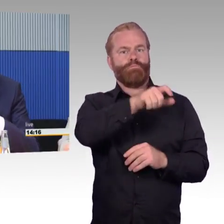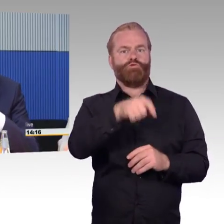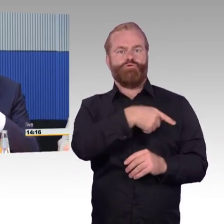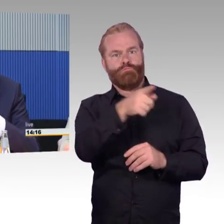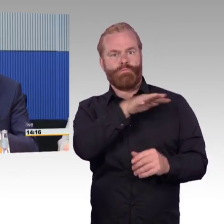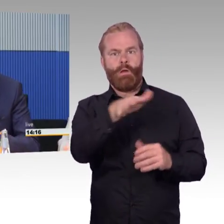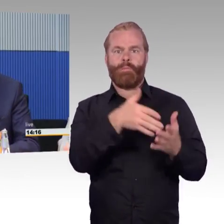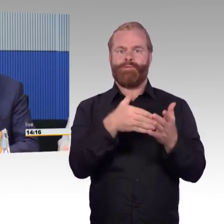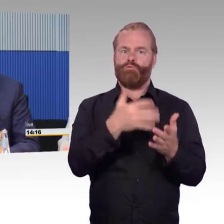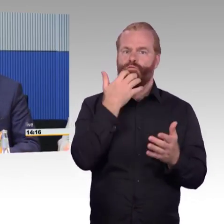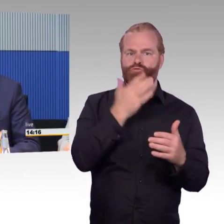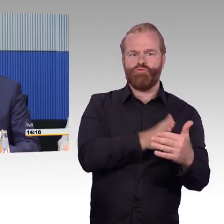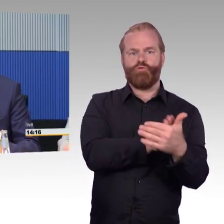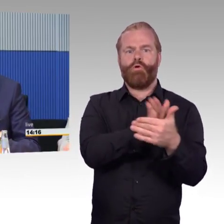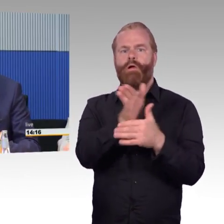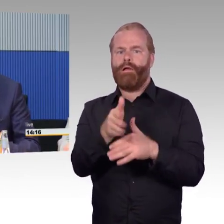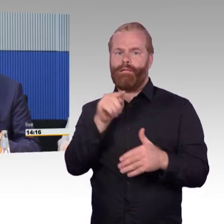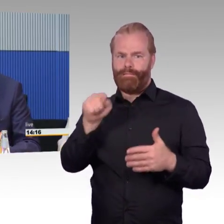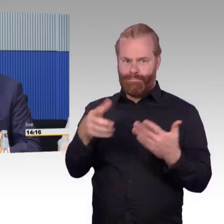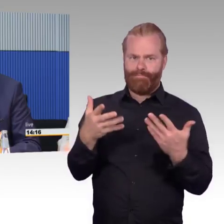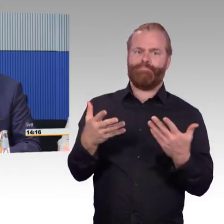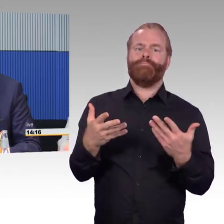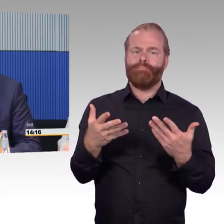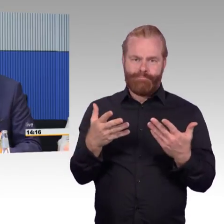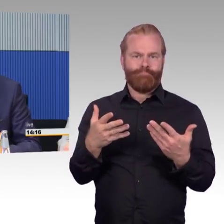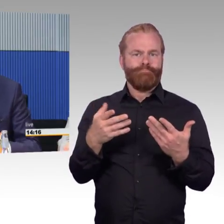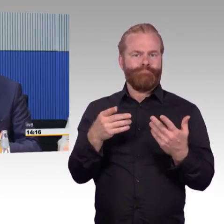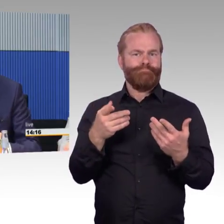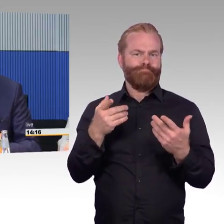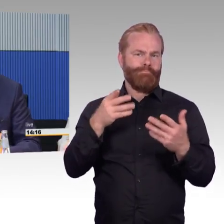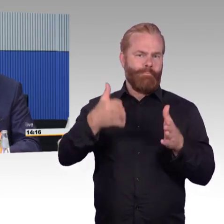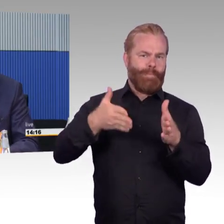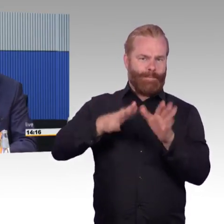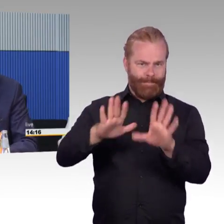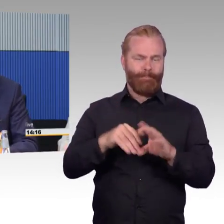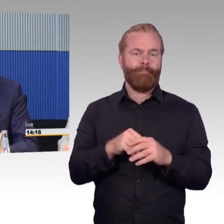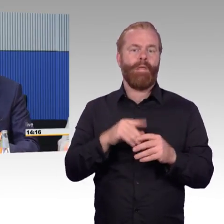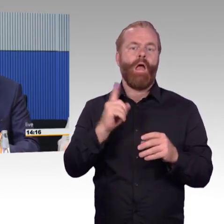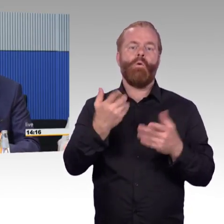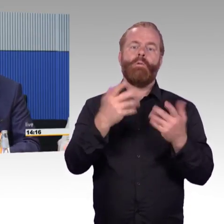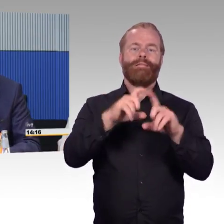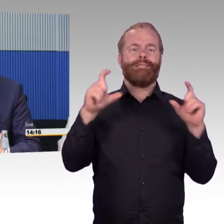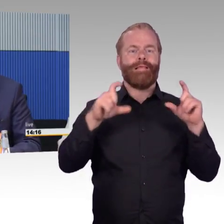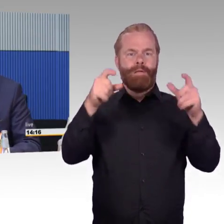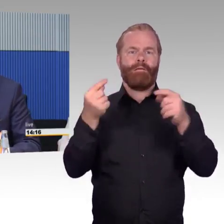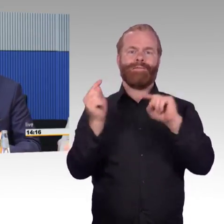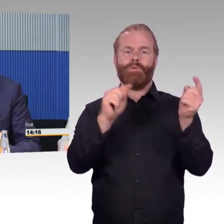jede Schwierigkeit am Ticketautomaten, jede Schwierigkeit, sich zu bewegen in dem System, müssen wir reduzieren,